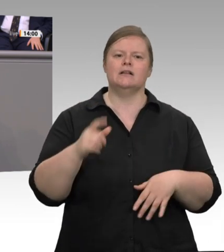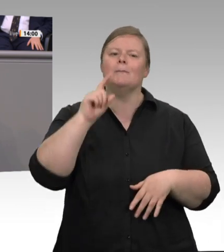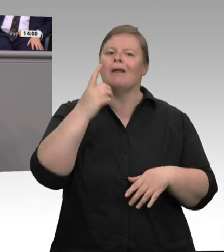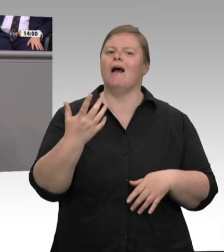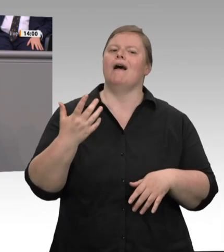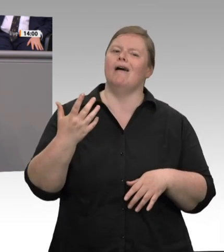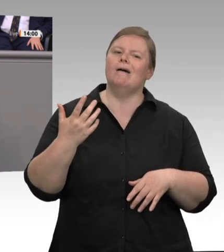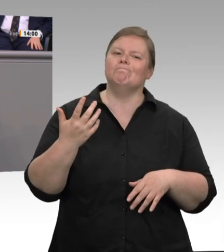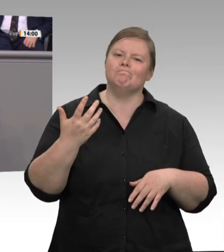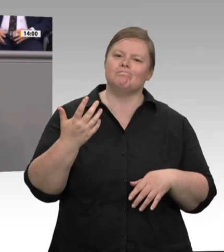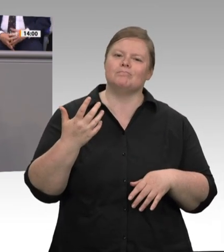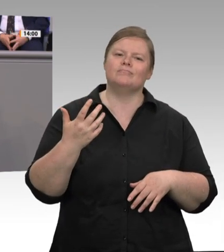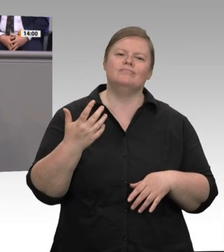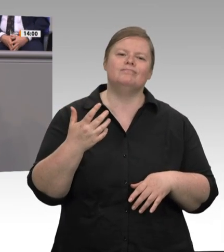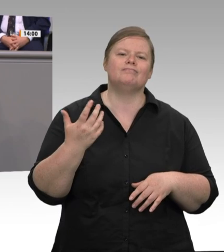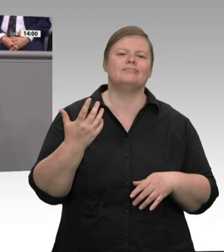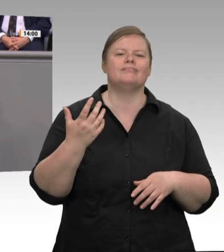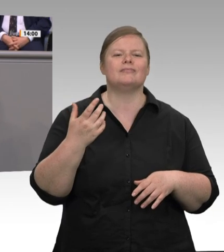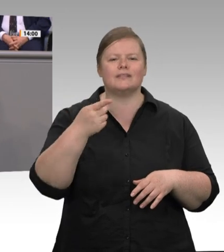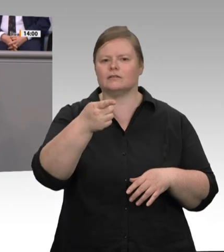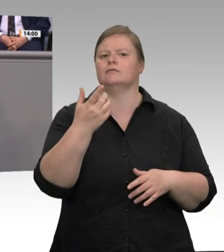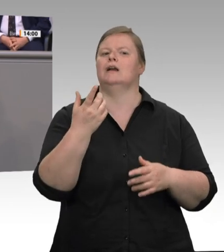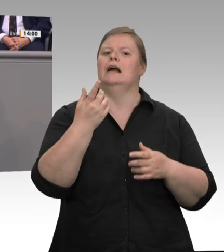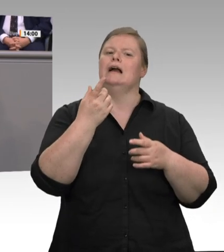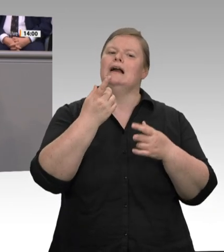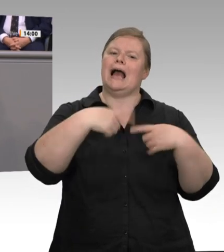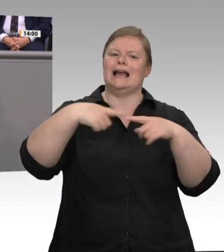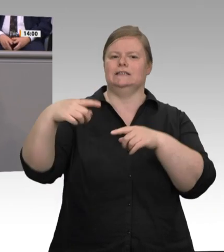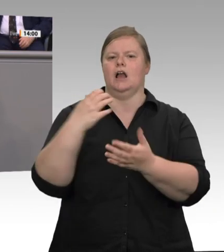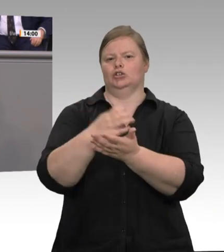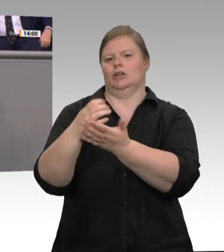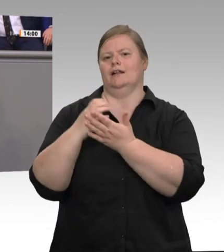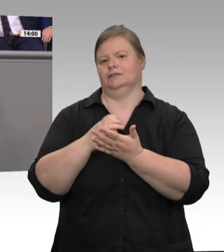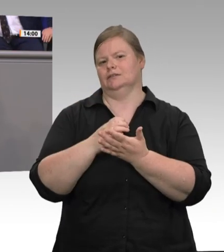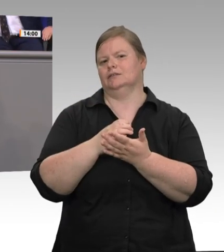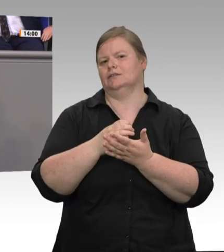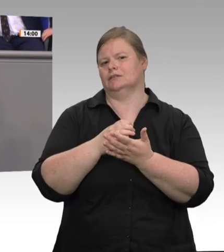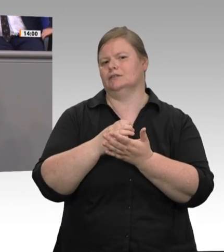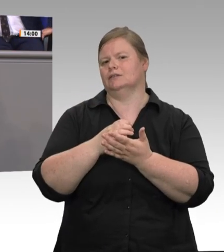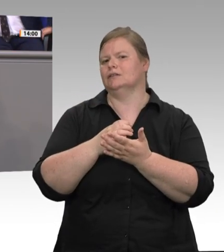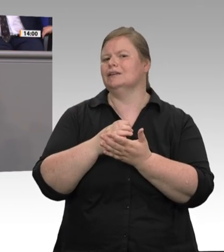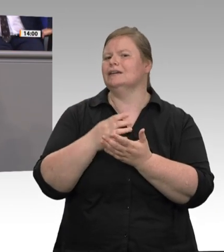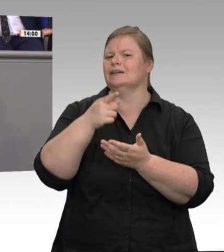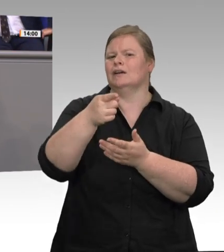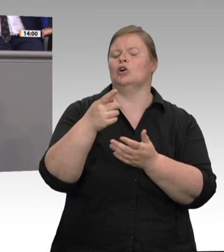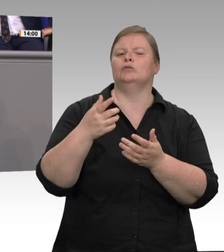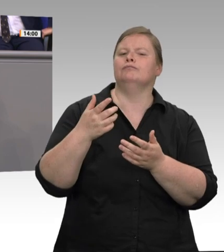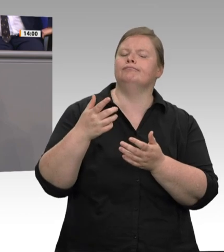müssen. Ich sehe nicht ein, dass hier alleine der Steuerzahler verantwortlich ist. Ich möchte die Regelung, die seit Jahr und Tag für Veterinäre gilt, auch